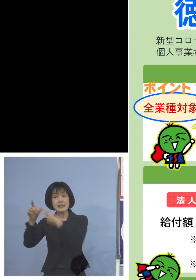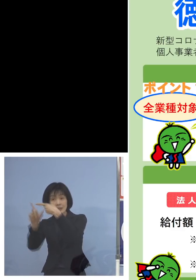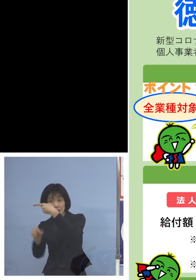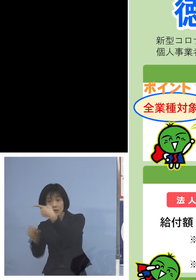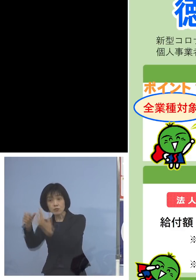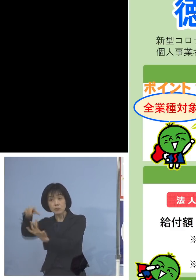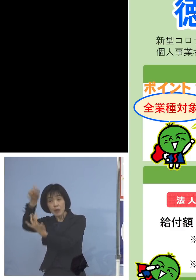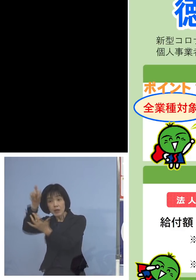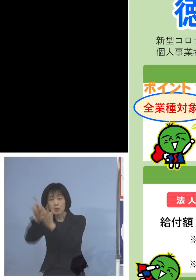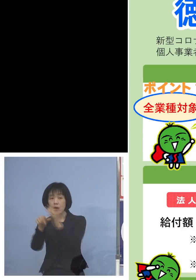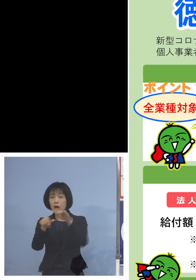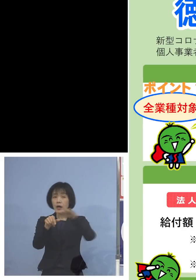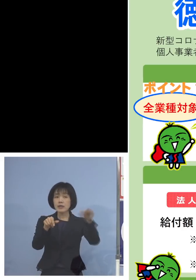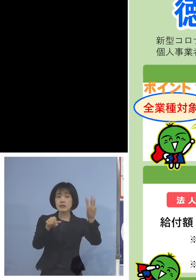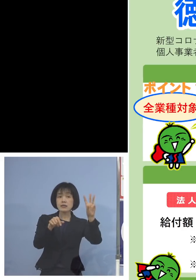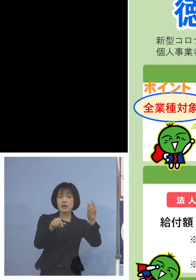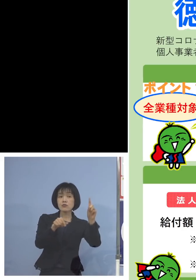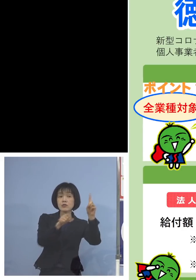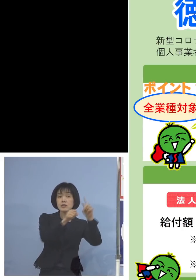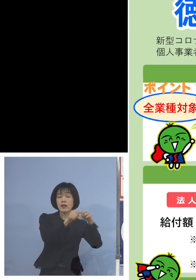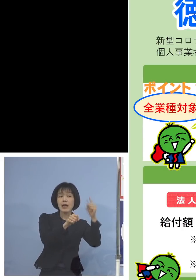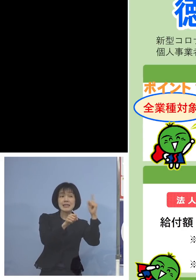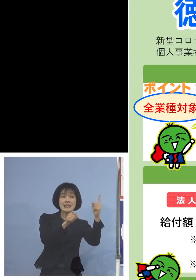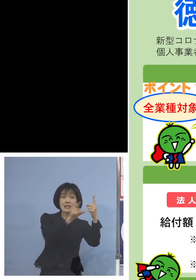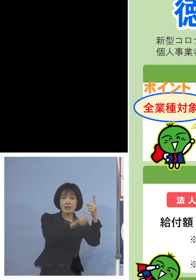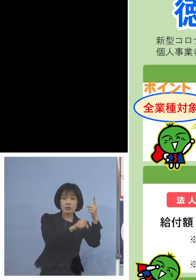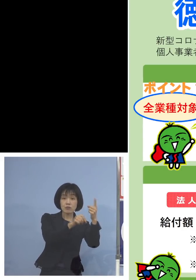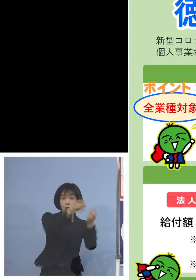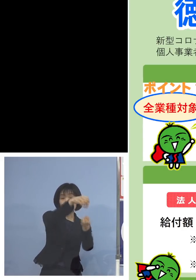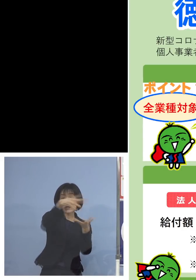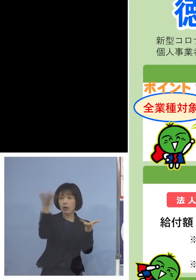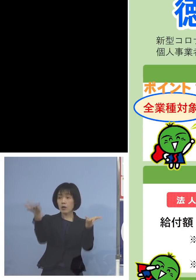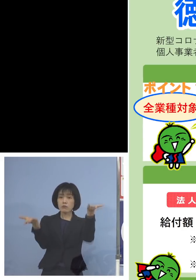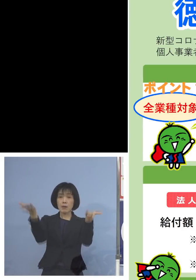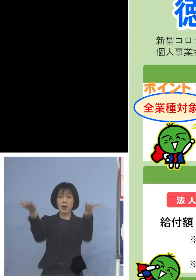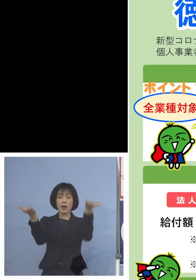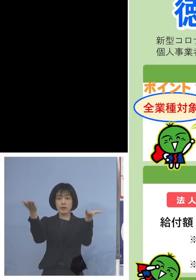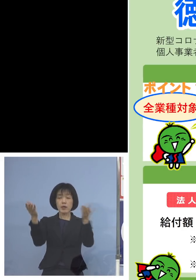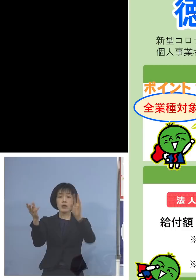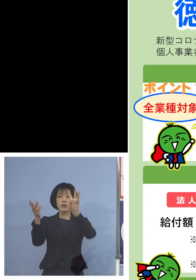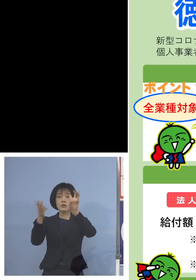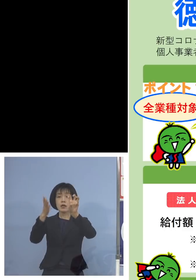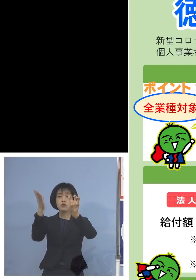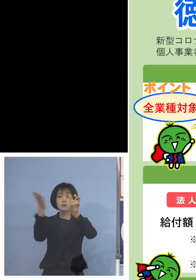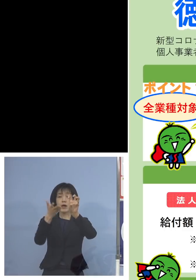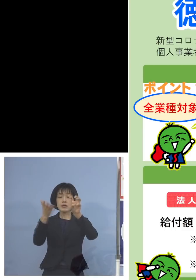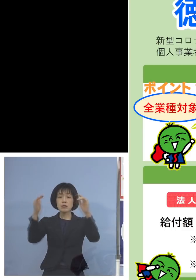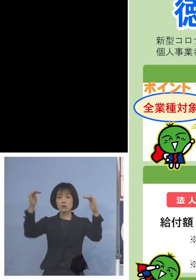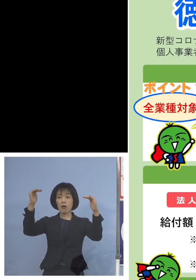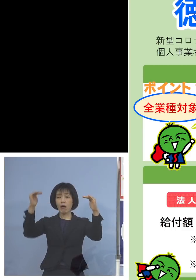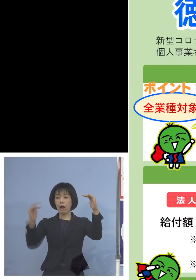平成31年1月と比べていただいて 30パーセント以上売上が落ちている